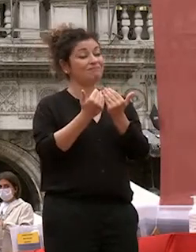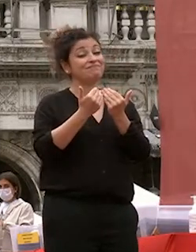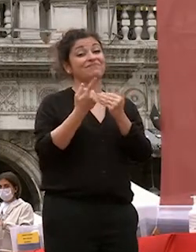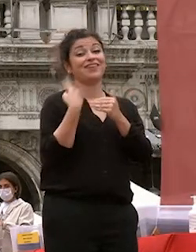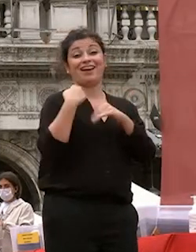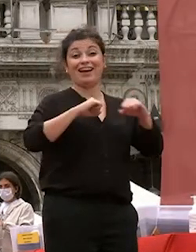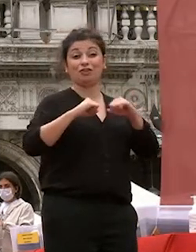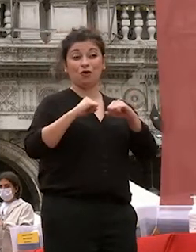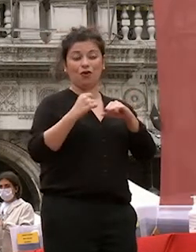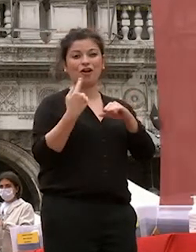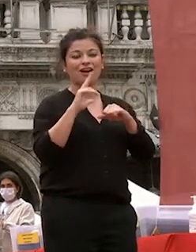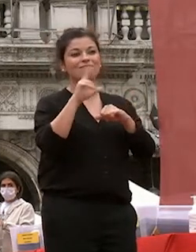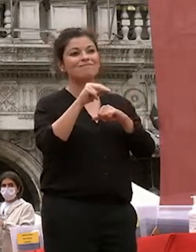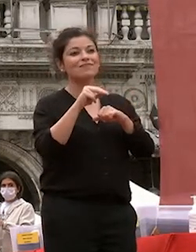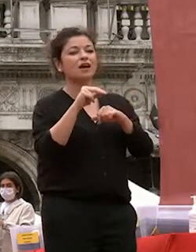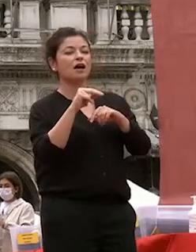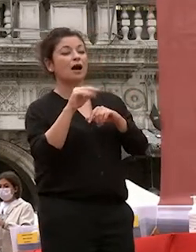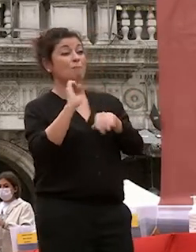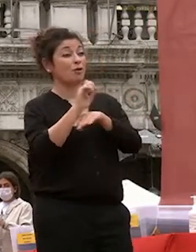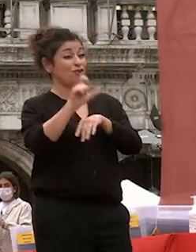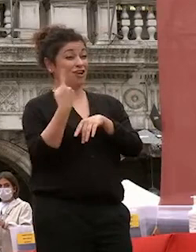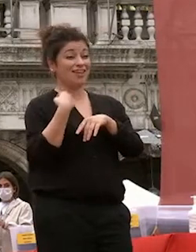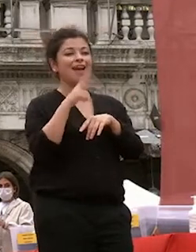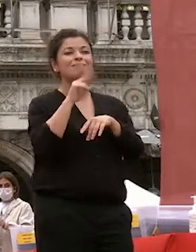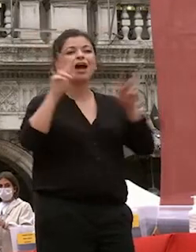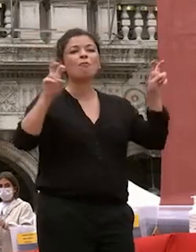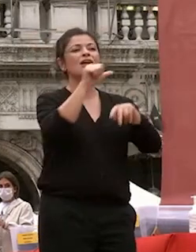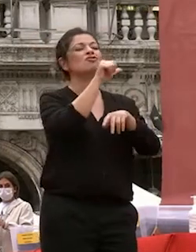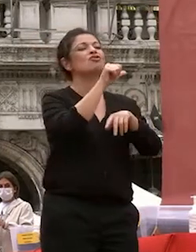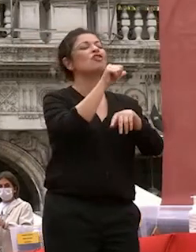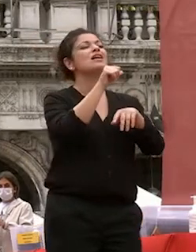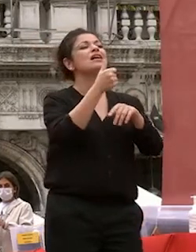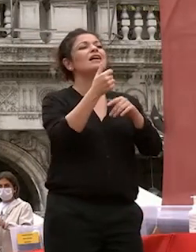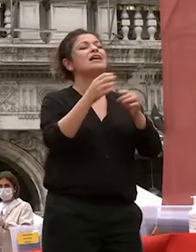professor telmo pievani ci ha parlato di serendipità la libertà di fare scoperte